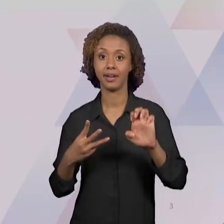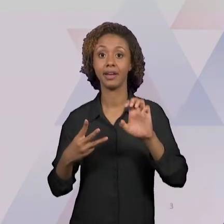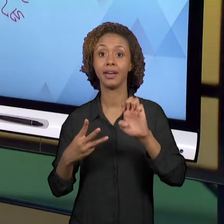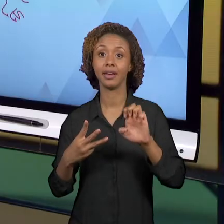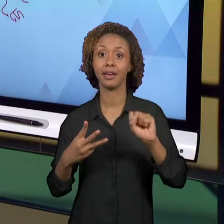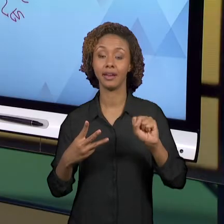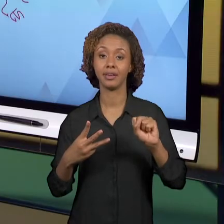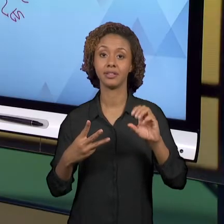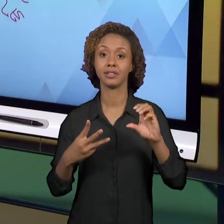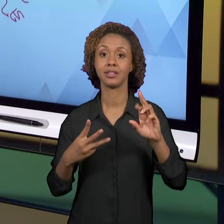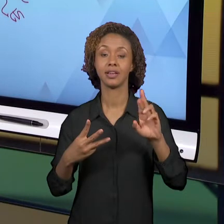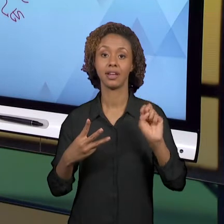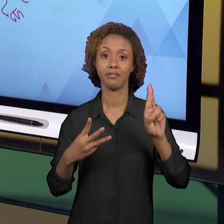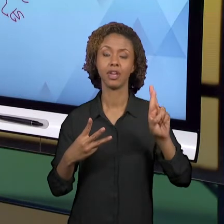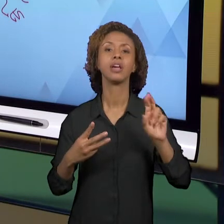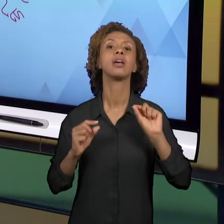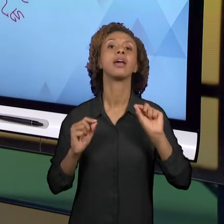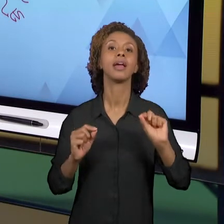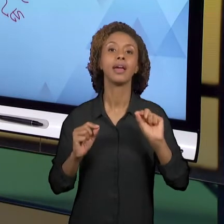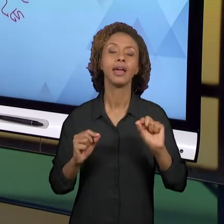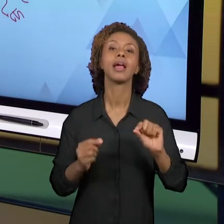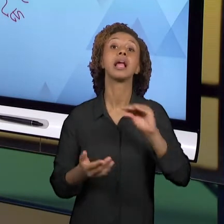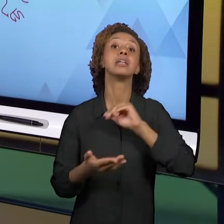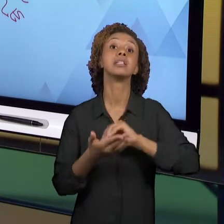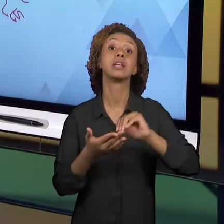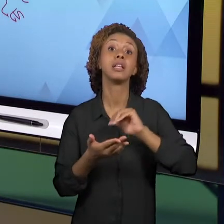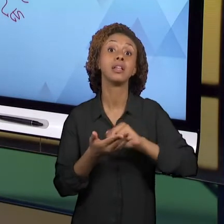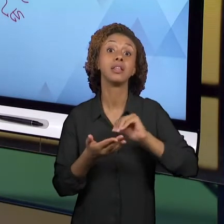EDUCAÇÃO DO ESTADO DE SÃO PAULO, PRODUZIDO AQUI